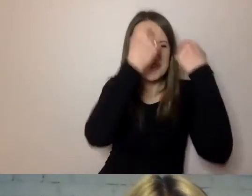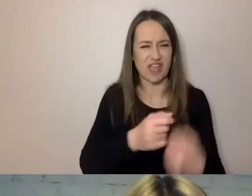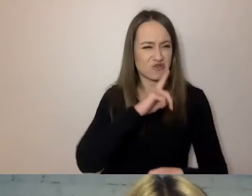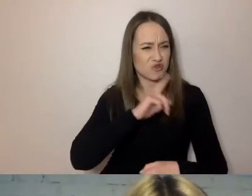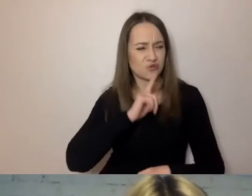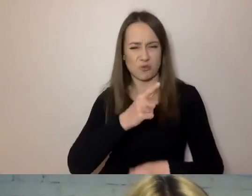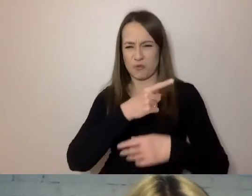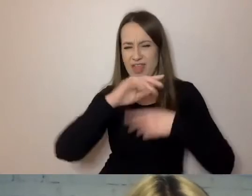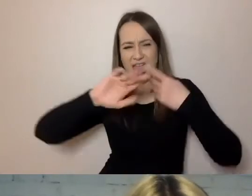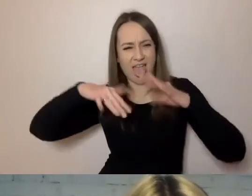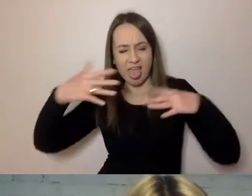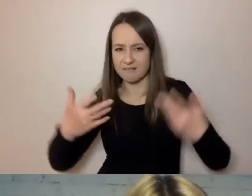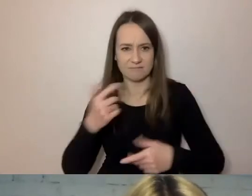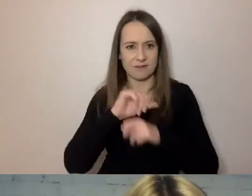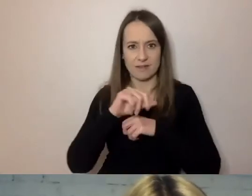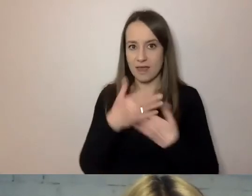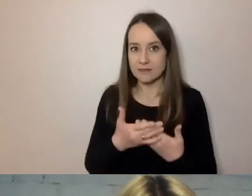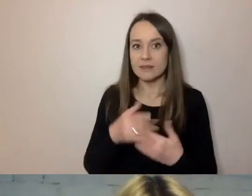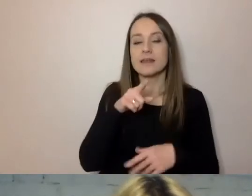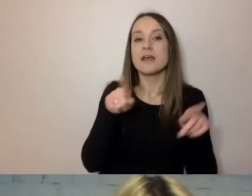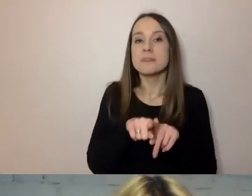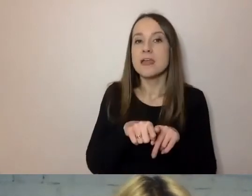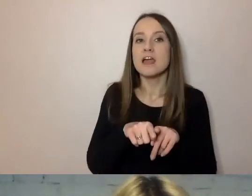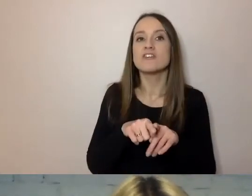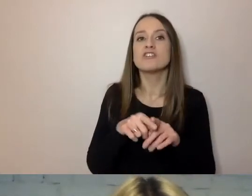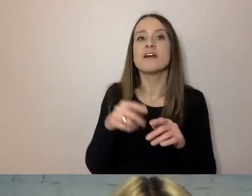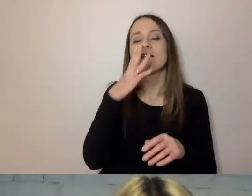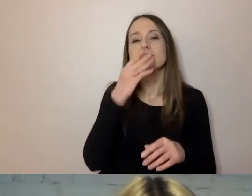Wiele w nim jest kalk z języka niemieckiego.